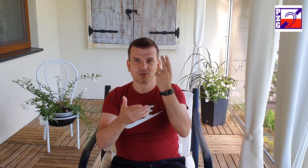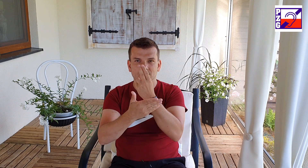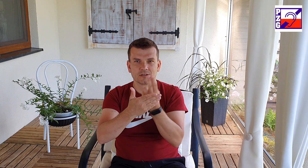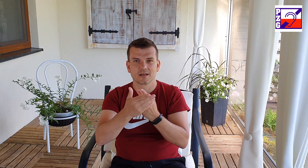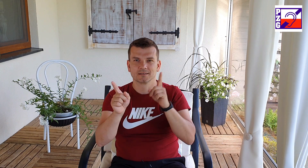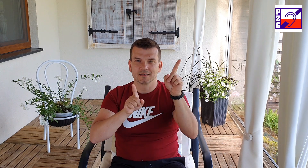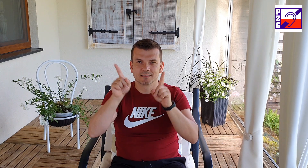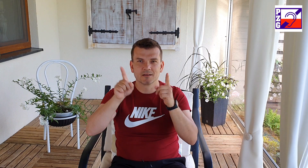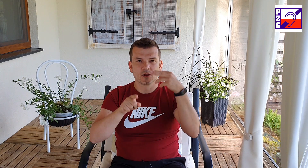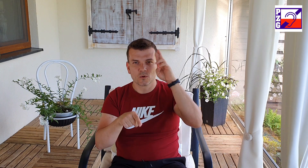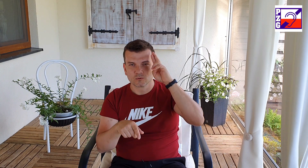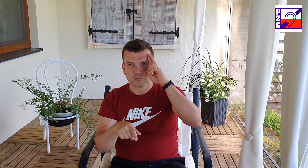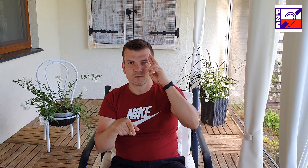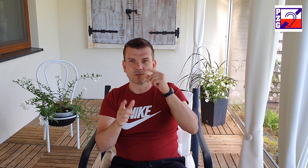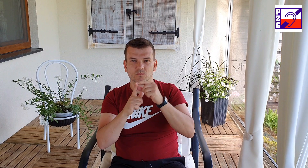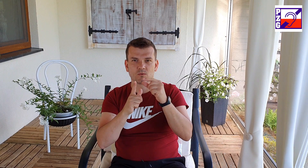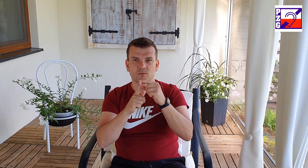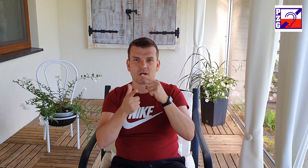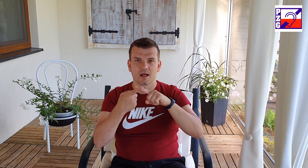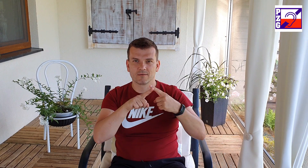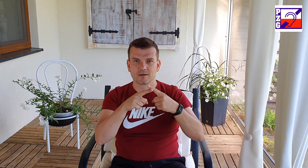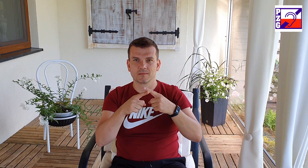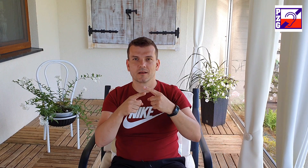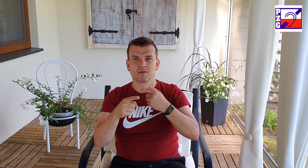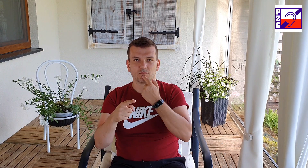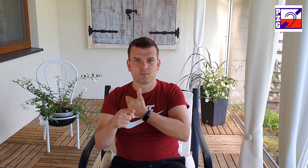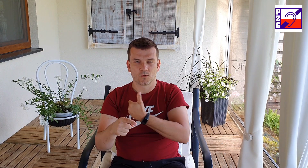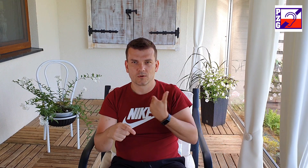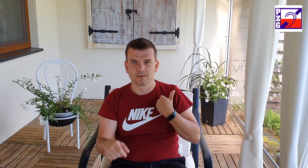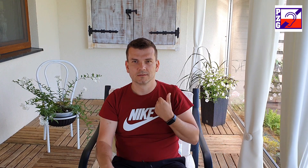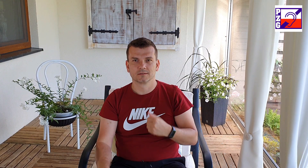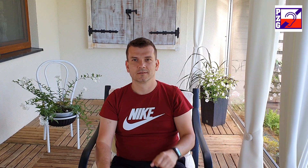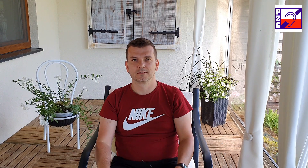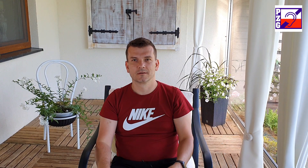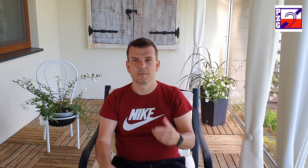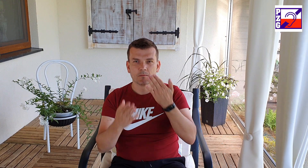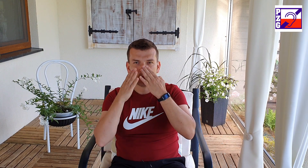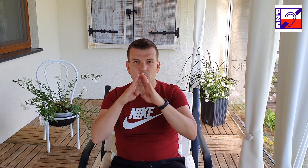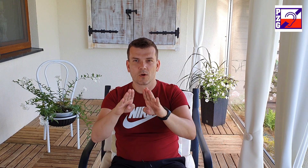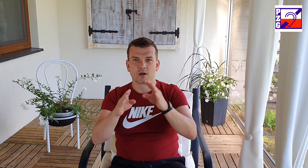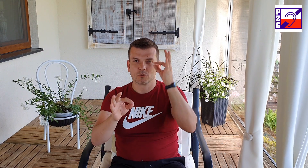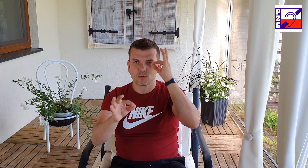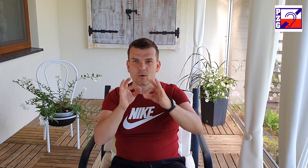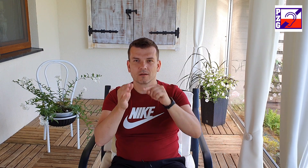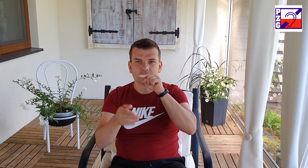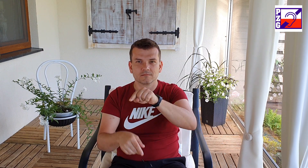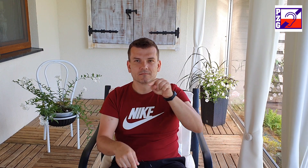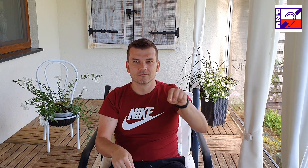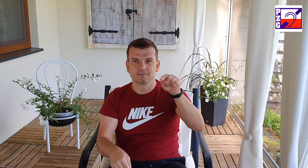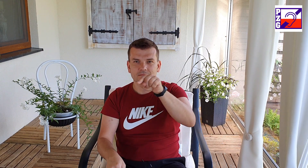pokazuj nam dokładnie co i jak mamy zrobić okaż cierpliwość i zrozumienie